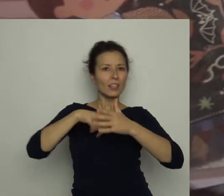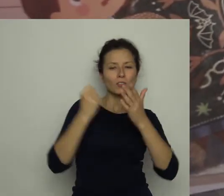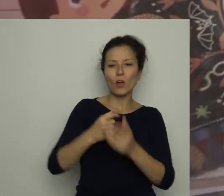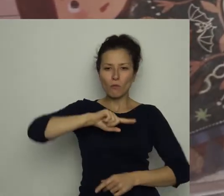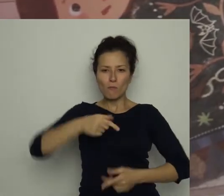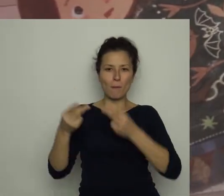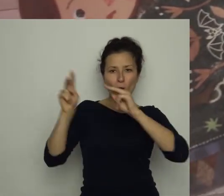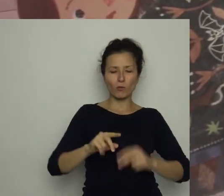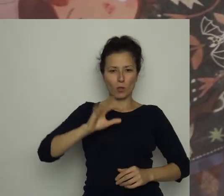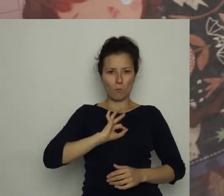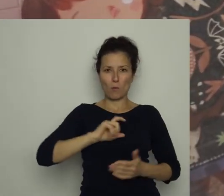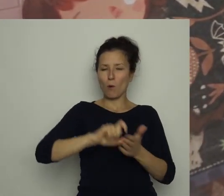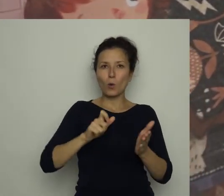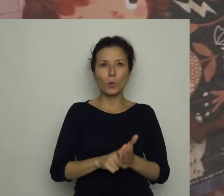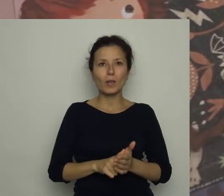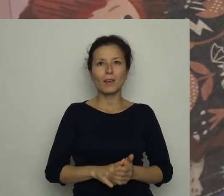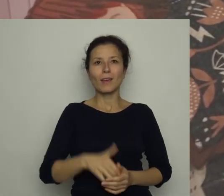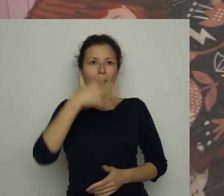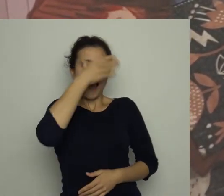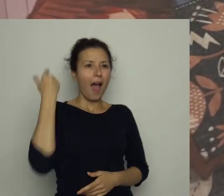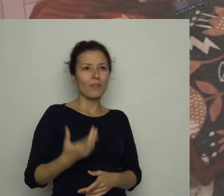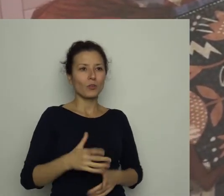Antoś siedział na dywanie jak zaczarowany.